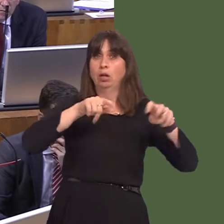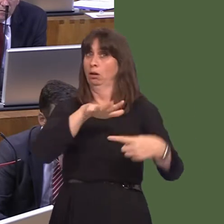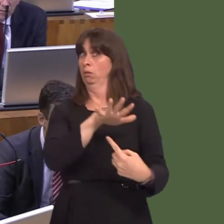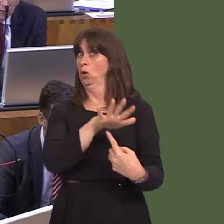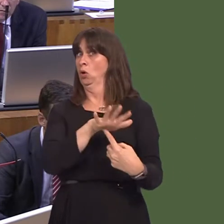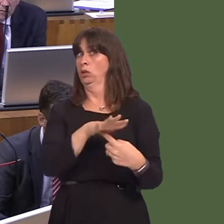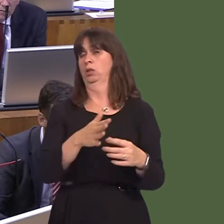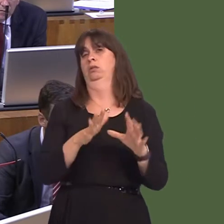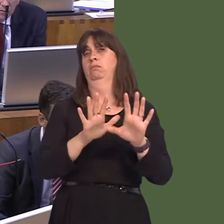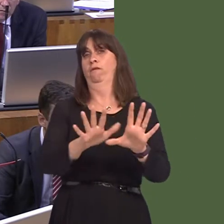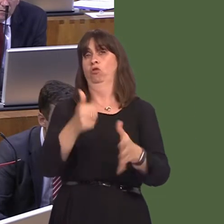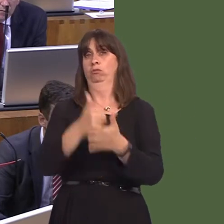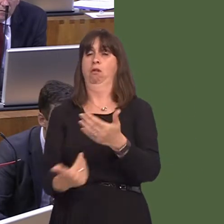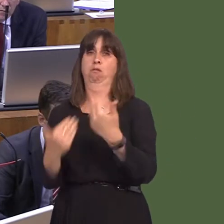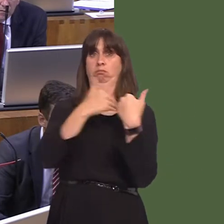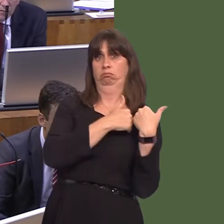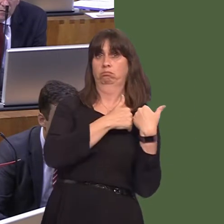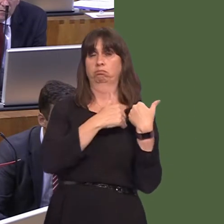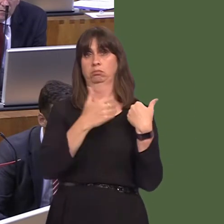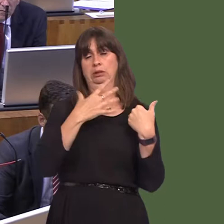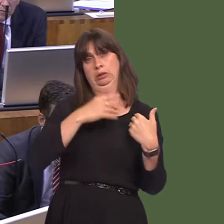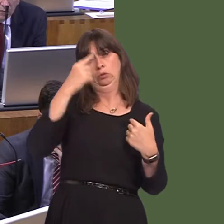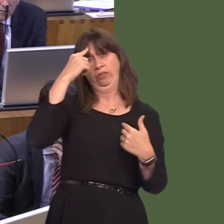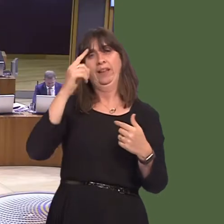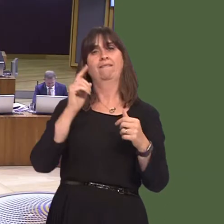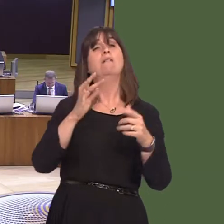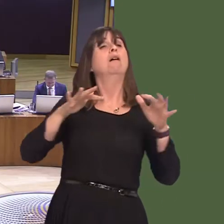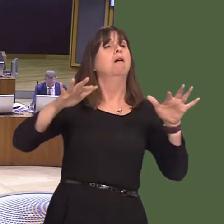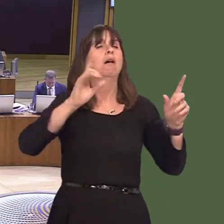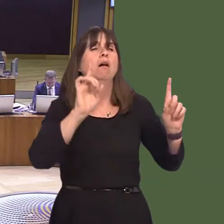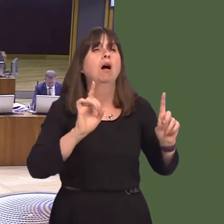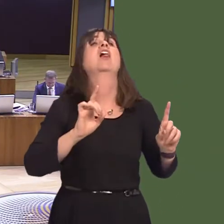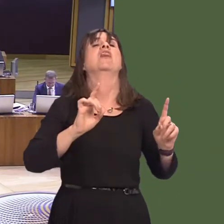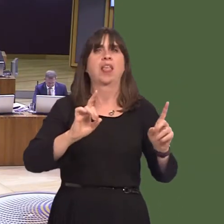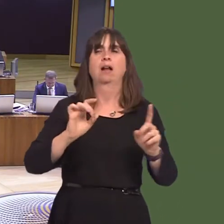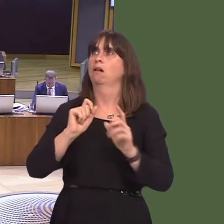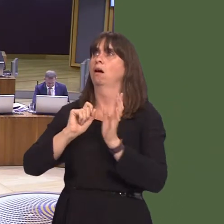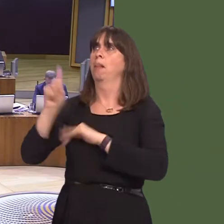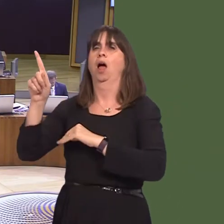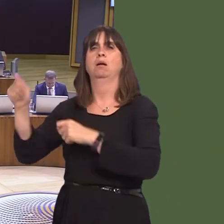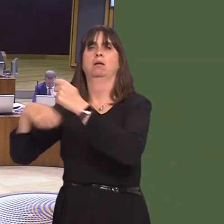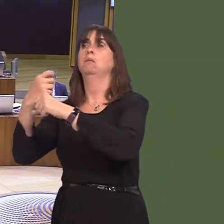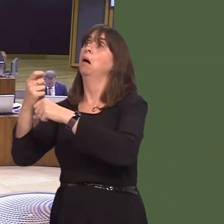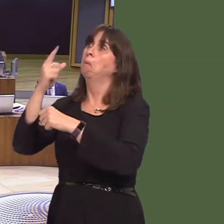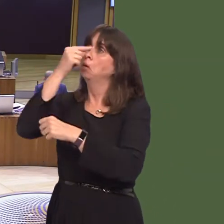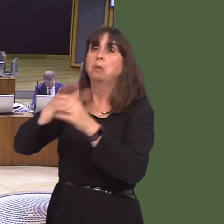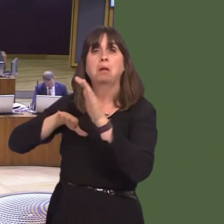of the consideration of a Welsh penal policy, should prisons be devolved. Caroline Jones AM: Thank you for that, First Minister. I'm sure we can all agree that,